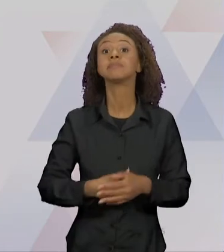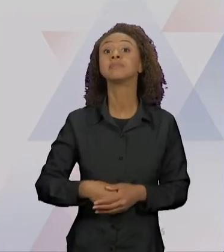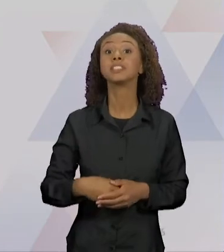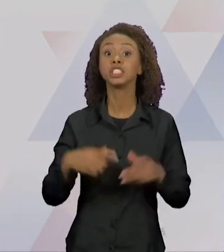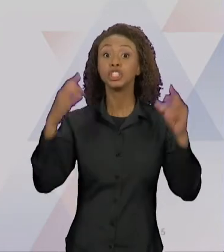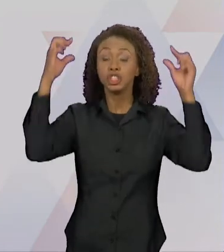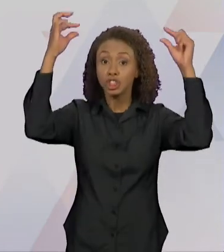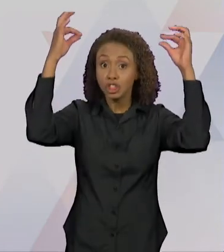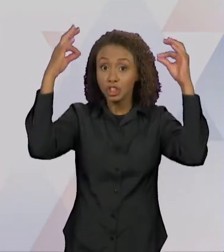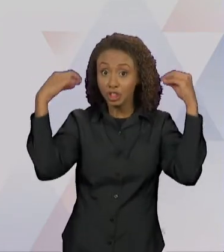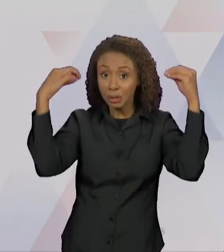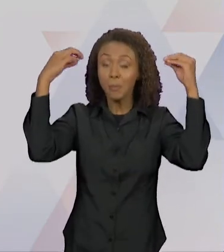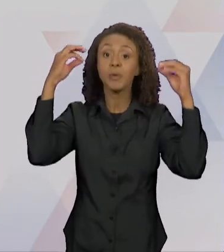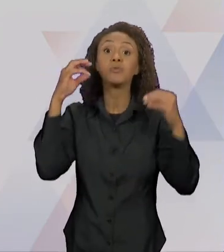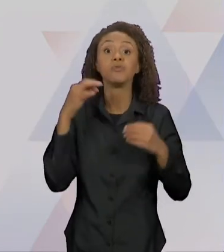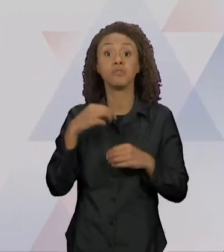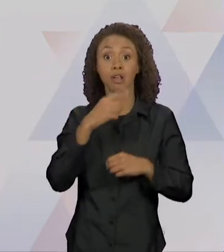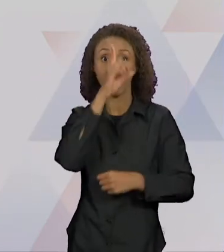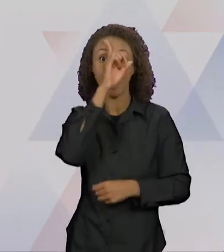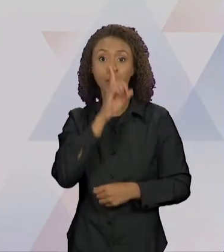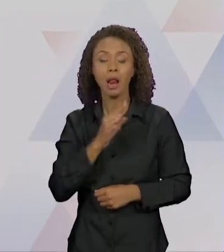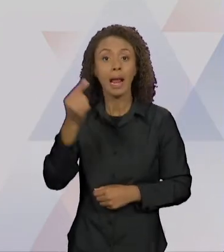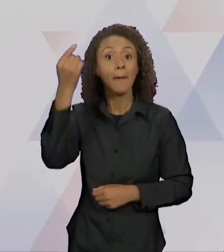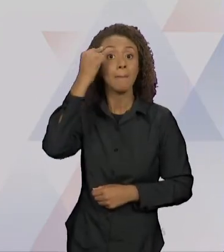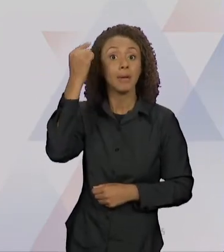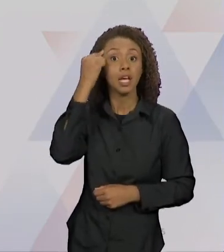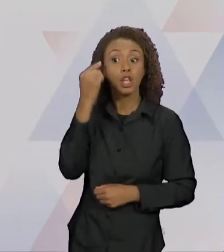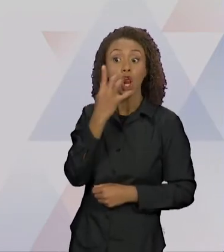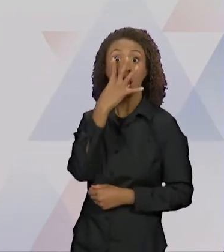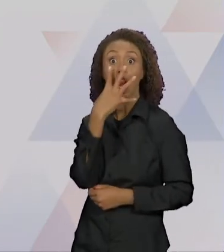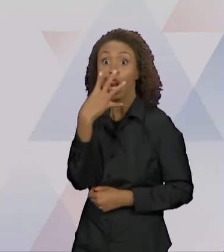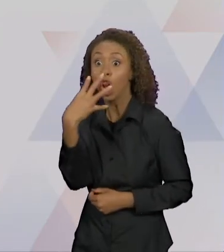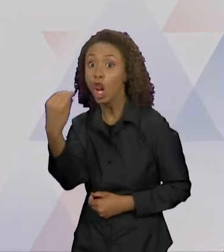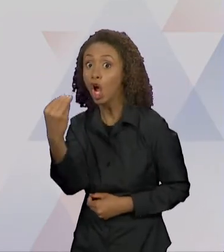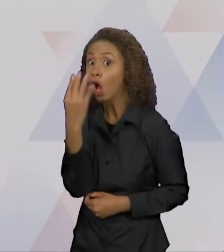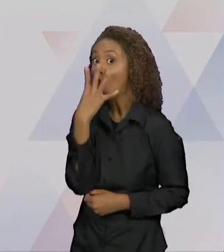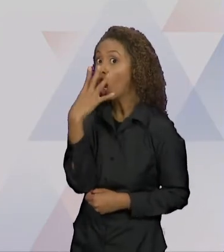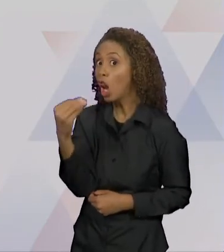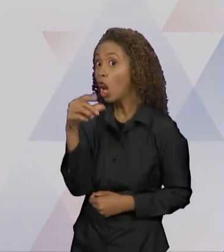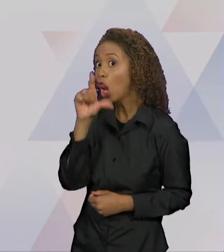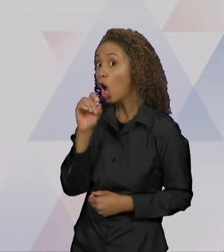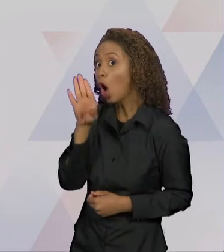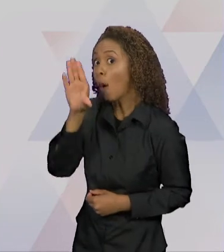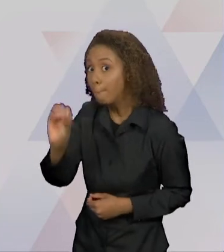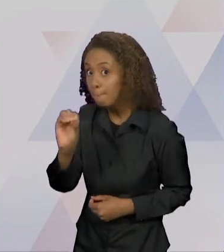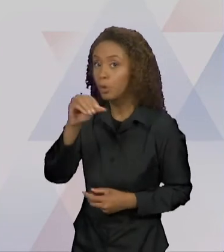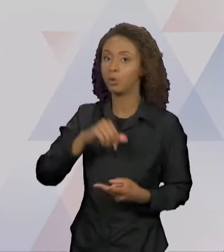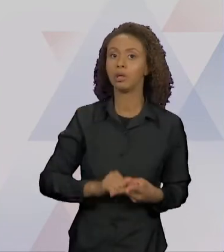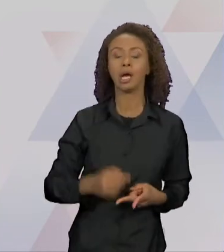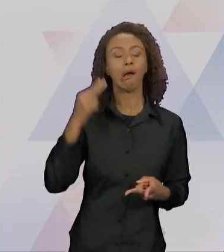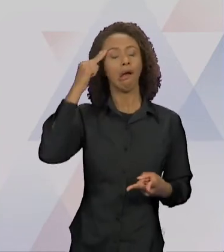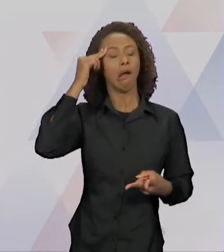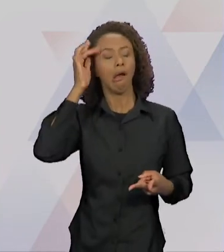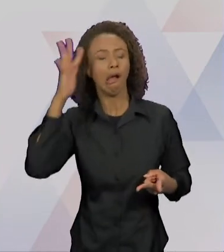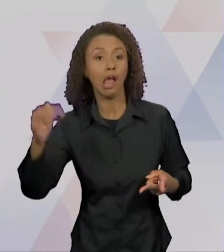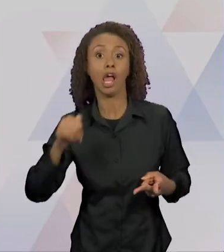TANTO PENSAR NO LOBO" - COM LETRAS MAIÚSCULAS - "DE TANTOS SONHAR COM LOBO, DE TANTO ESPERAR O